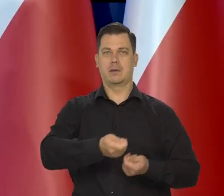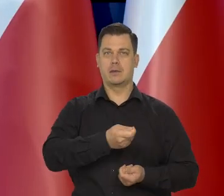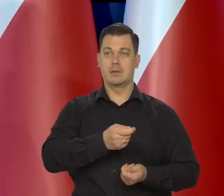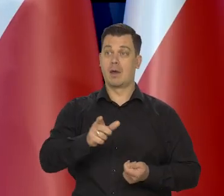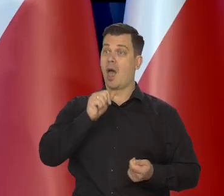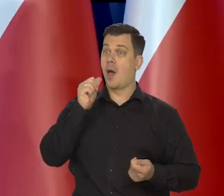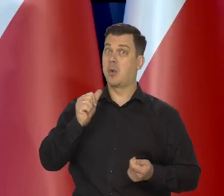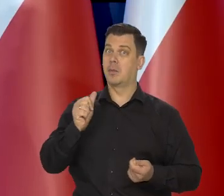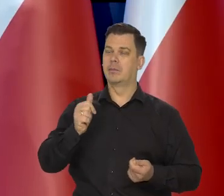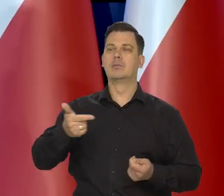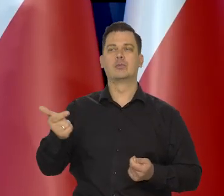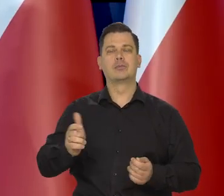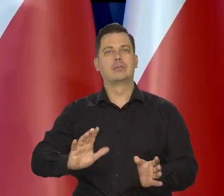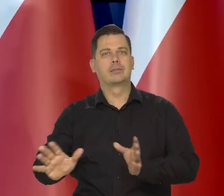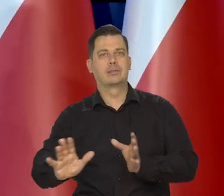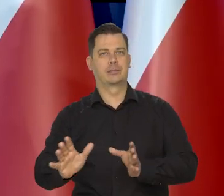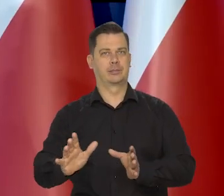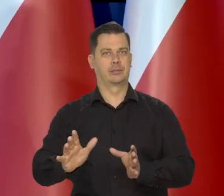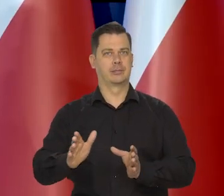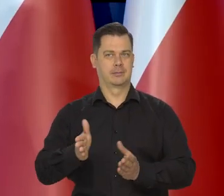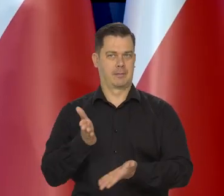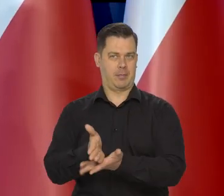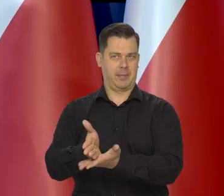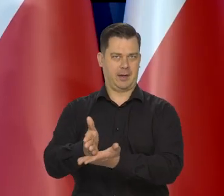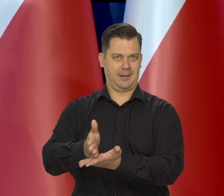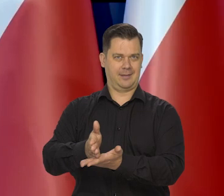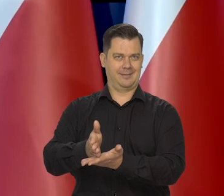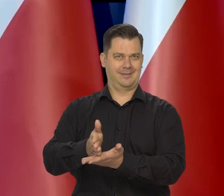Muszą być osłony dla grup szczególnie zagrożonych.